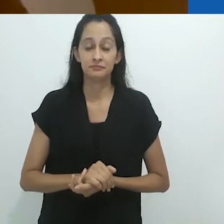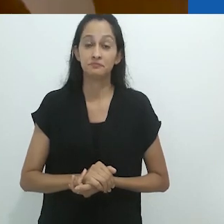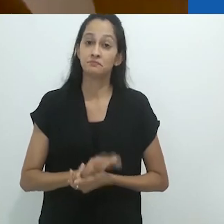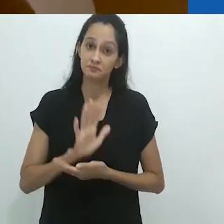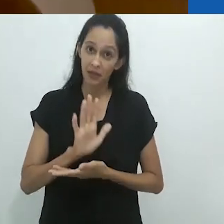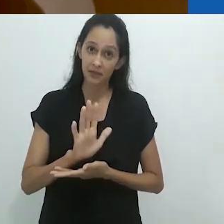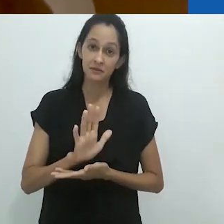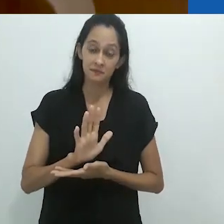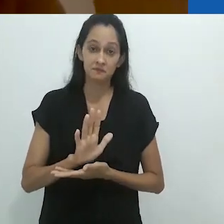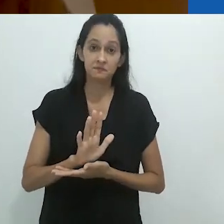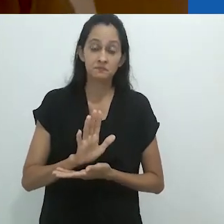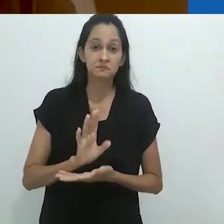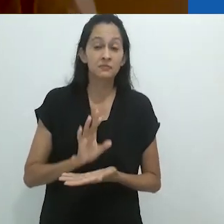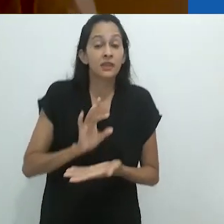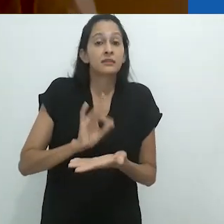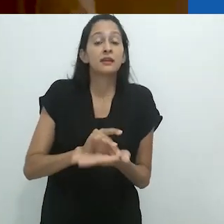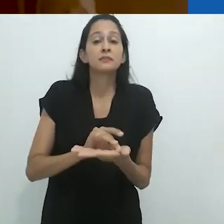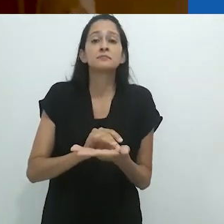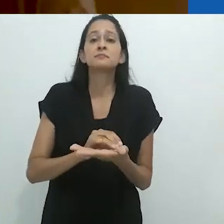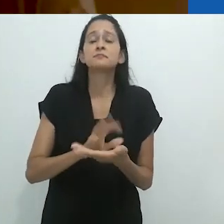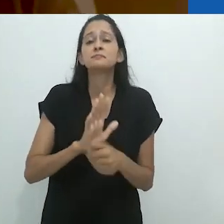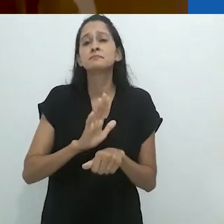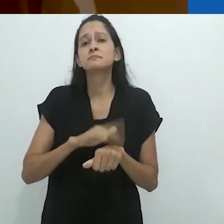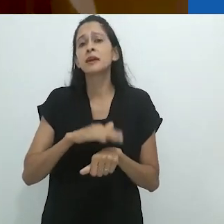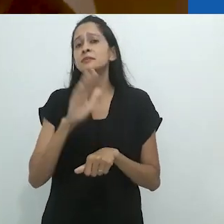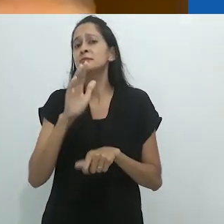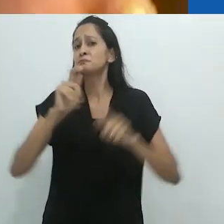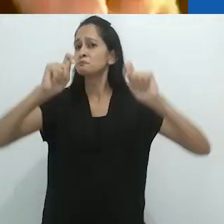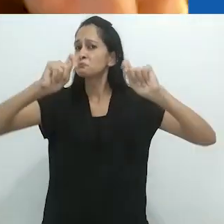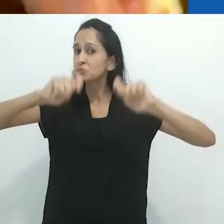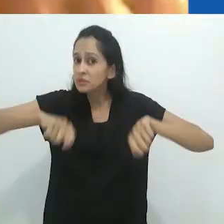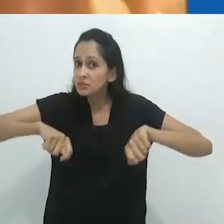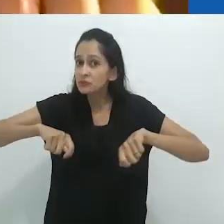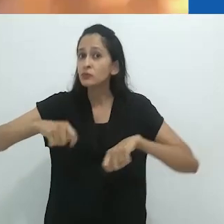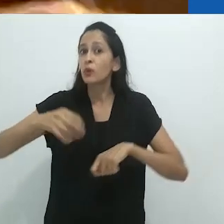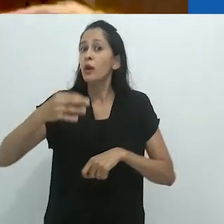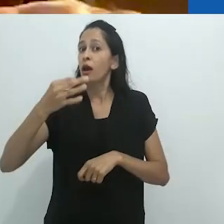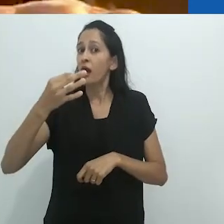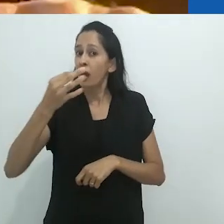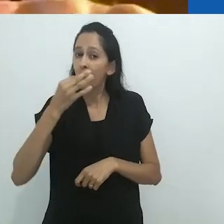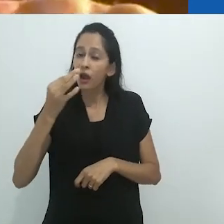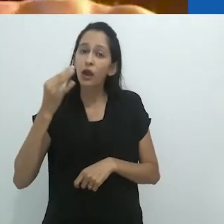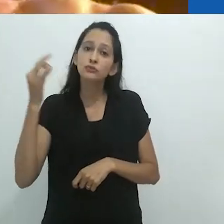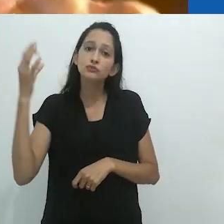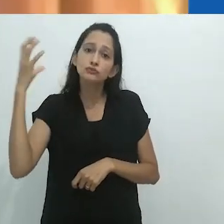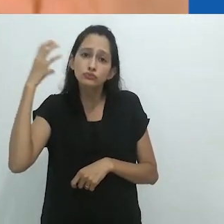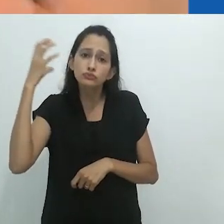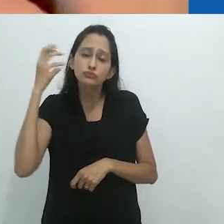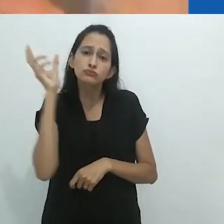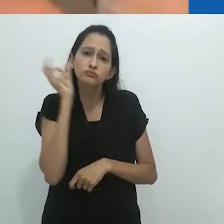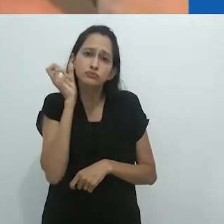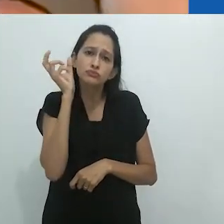Na realidade, não seria mais provável que o radio ao invés de uma imagem,